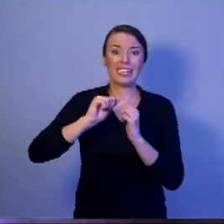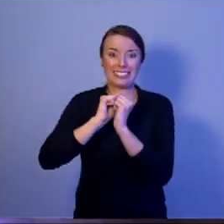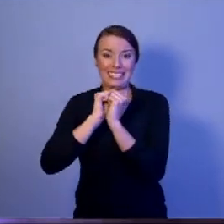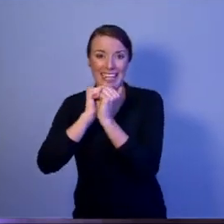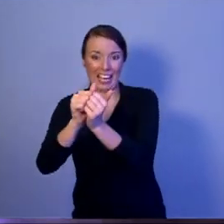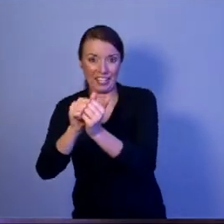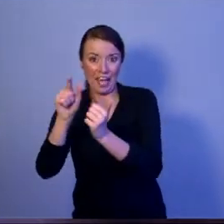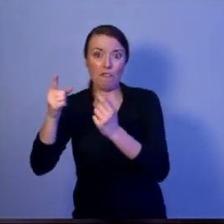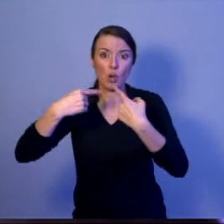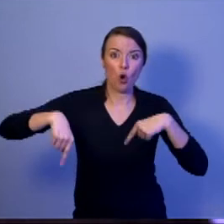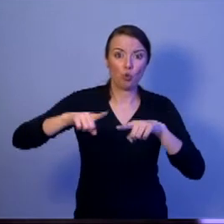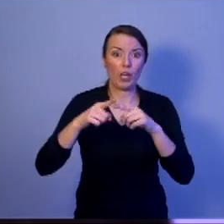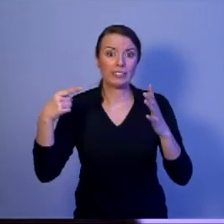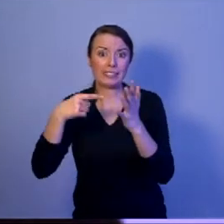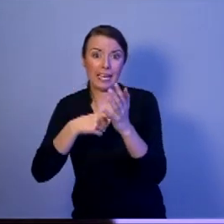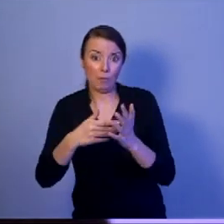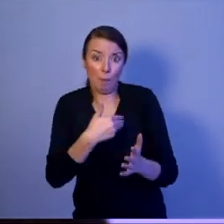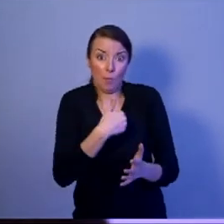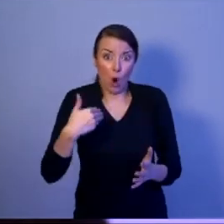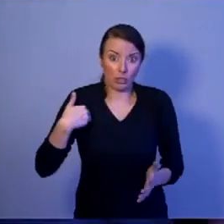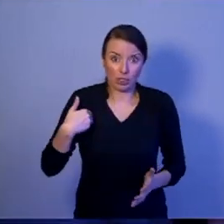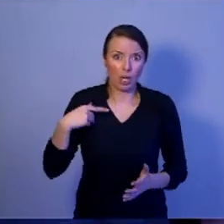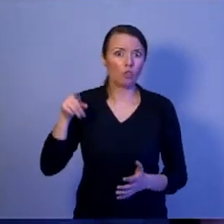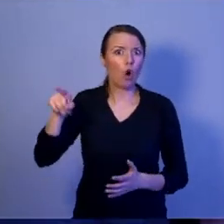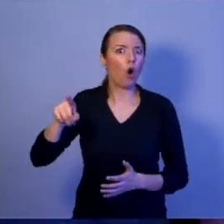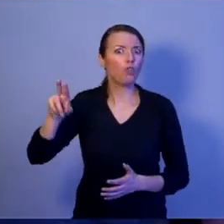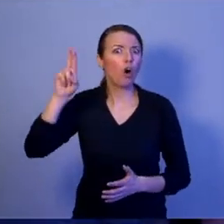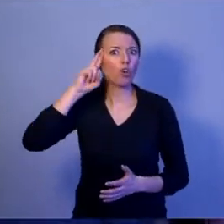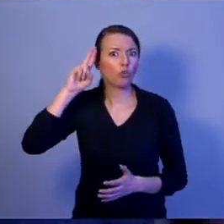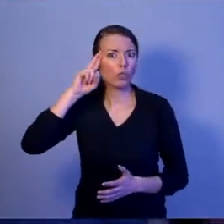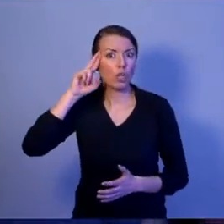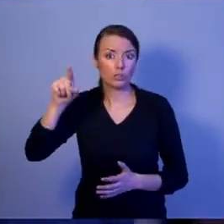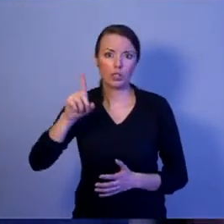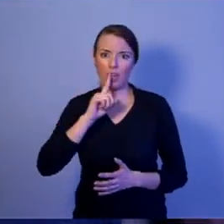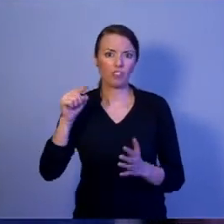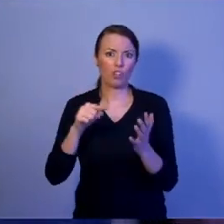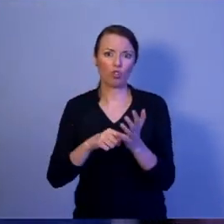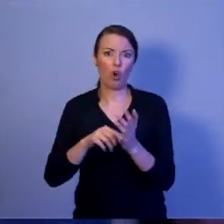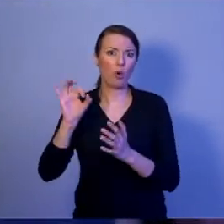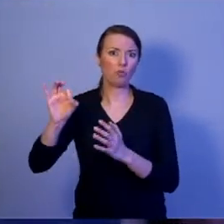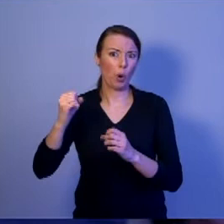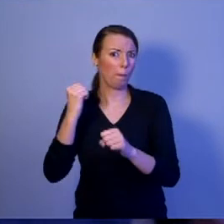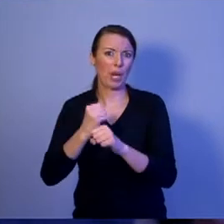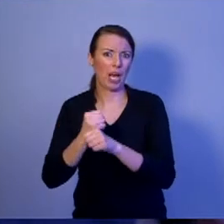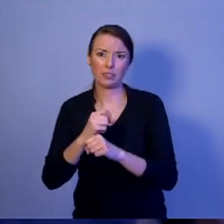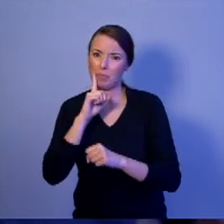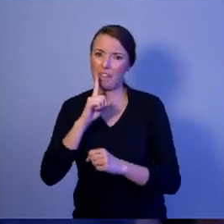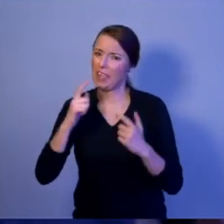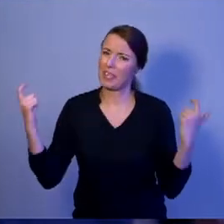rozumie jak ta misja jest ważna i jak jest niebezpieczna. To tylko rozumie Szymon Hołownia.